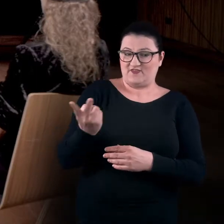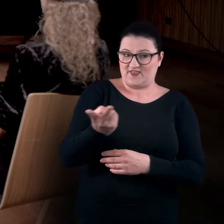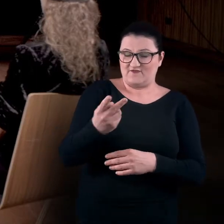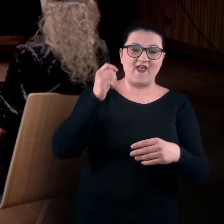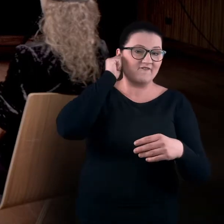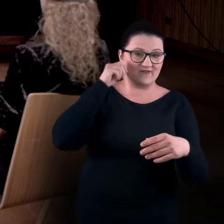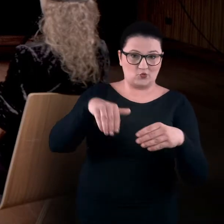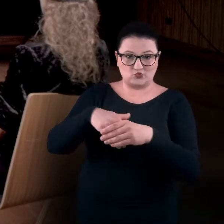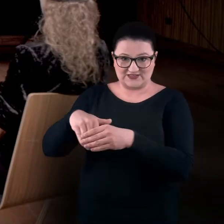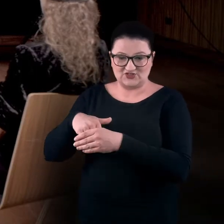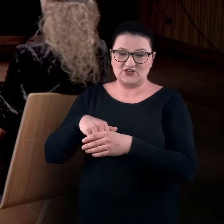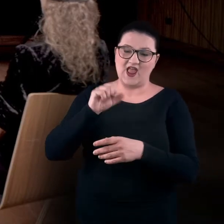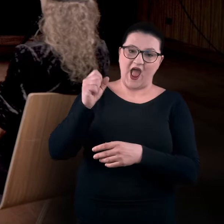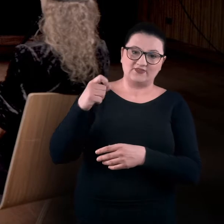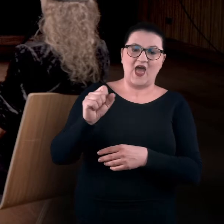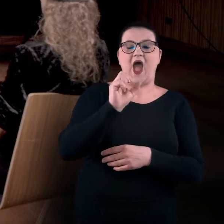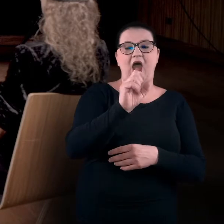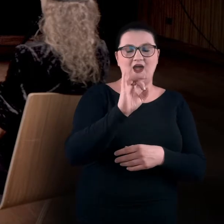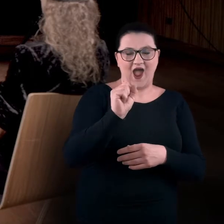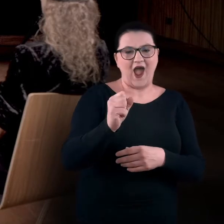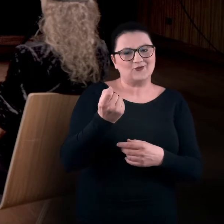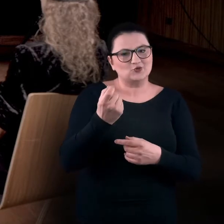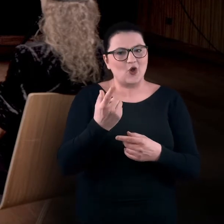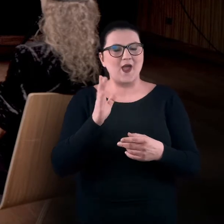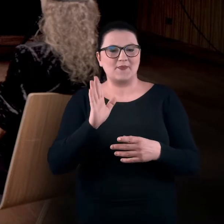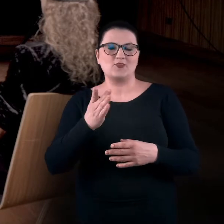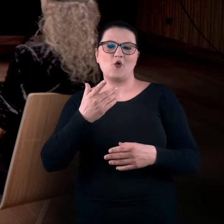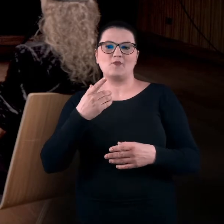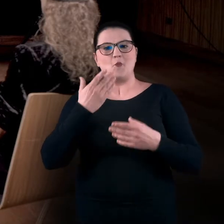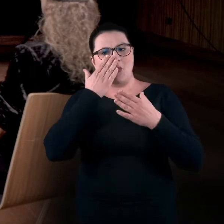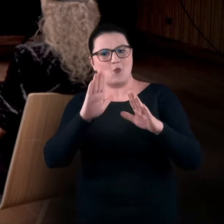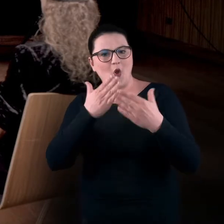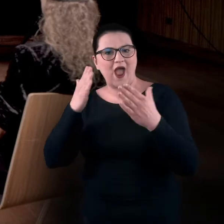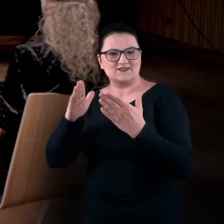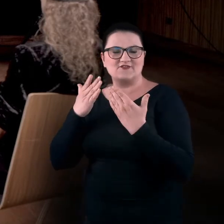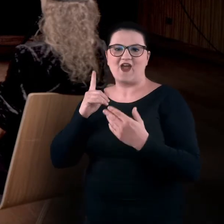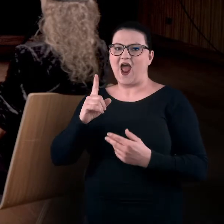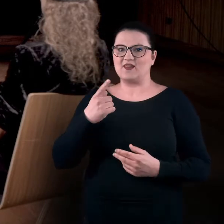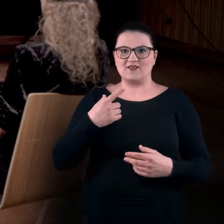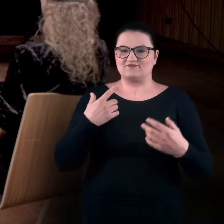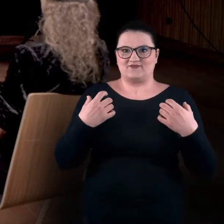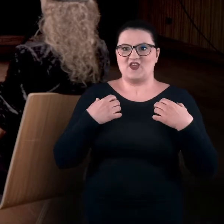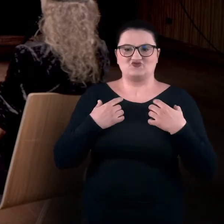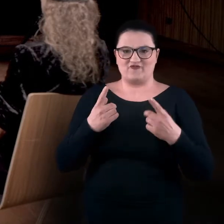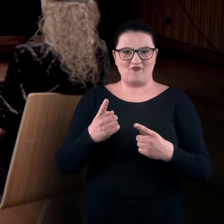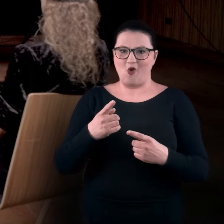które trochę odtworzą tę sytuację, ale będą w pełni uczestniczyły, od początku, na pełnej realności, jak bym to powiedział.